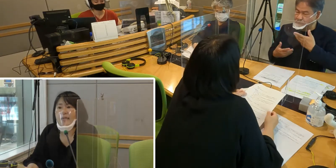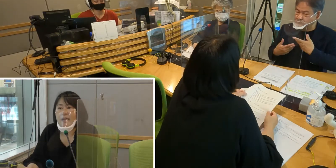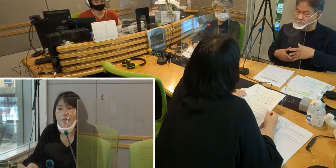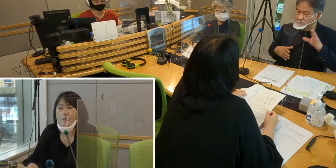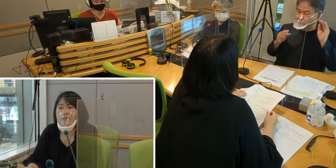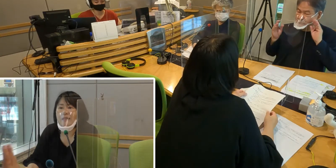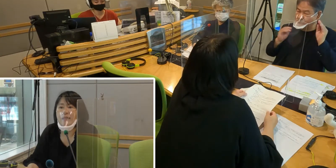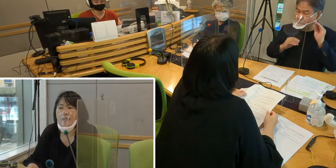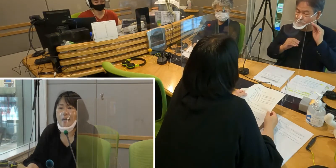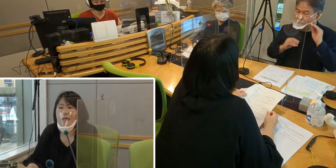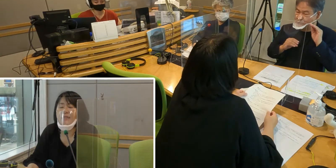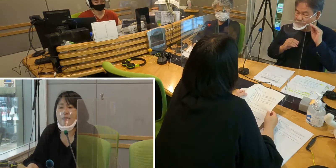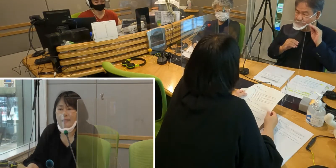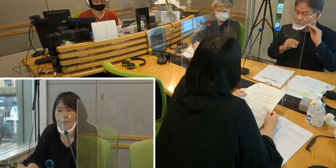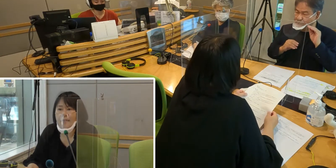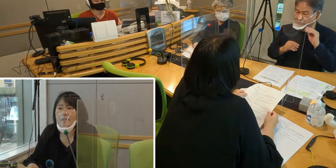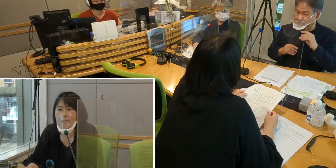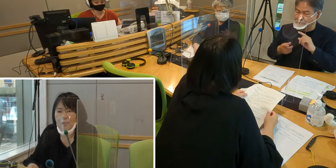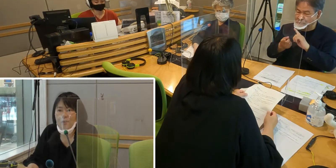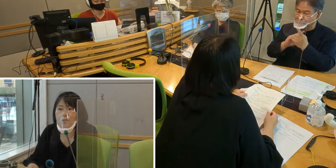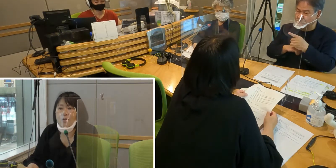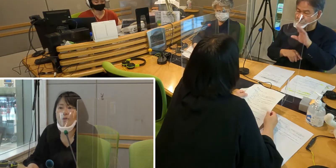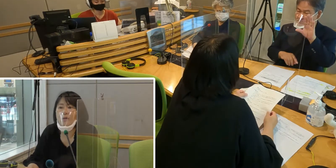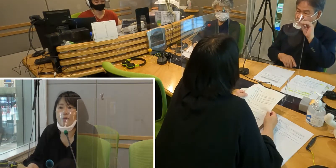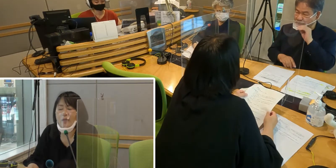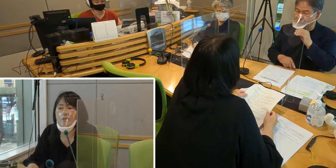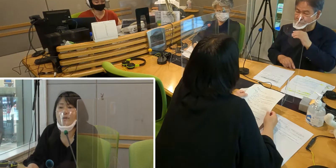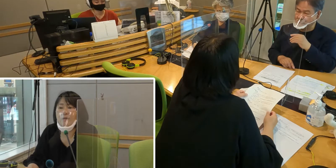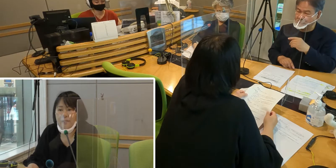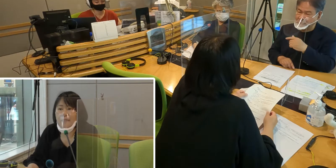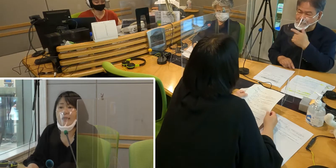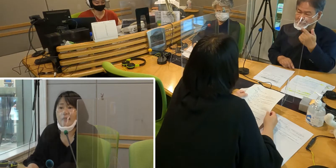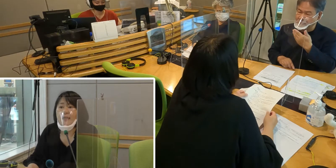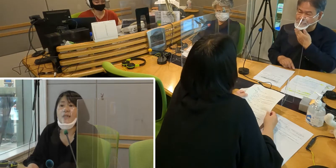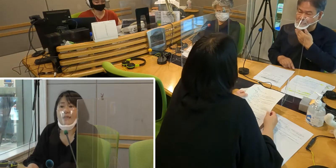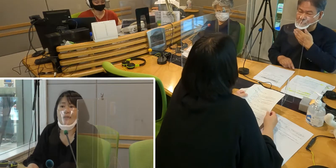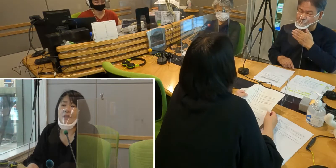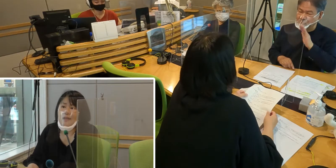［森田］やはり私たちが安心して きちんと情報を取れるようになったら